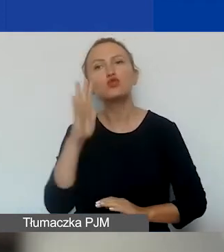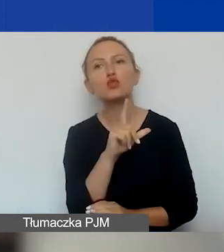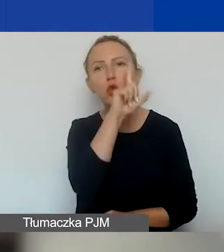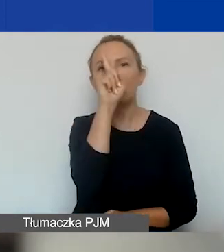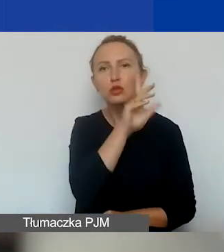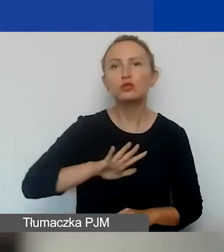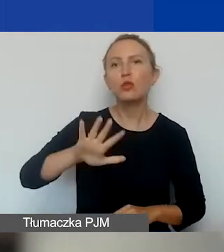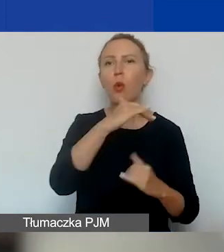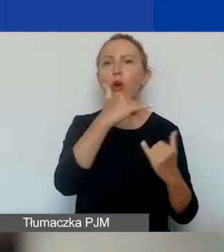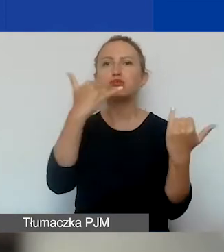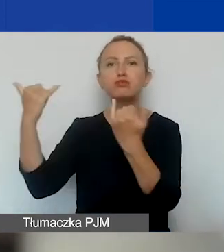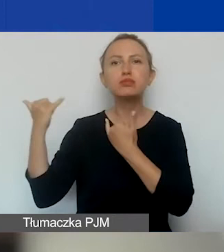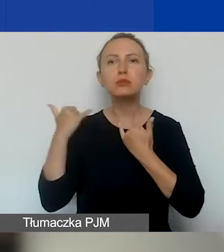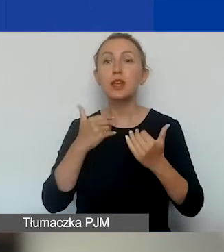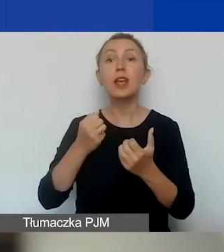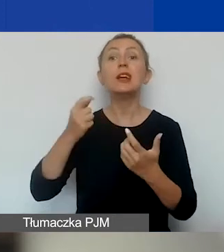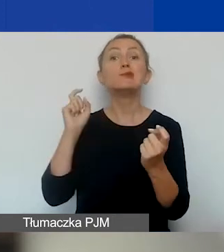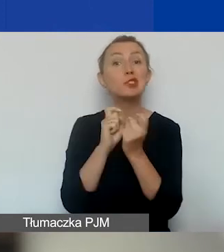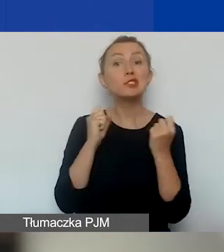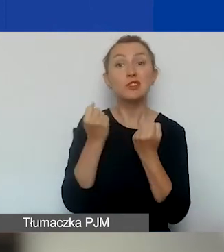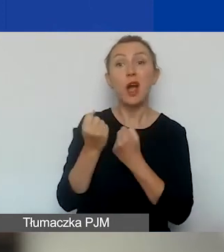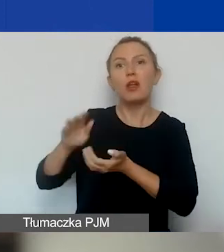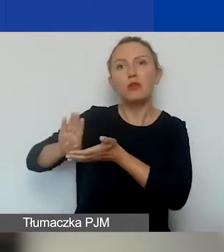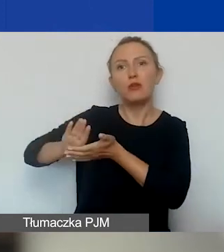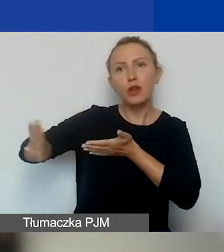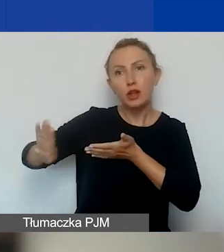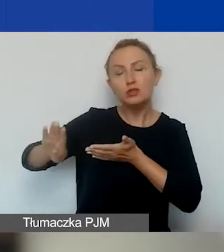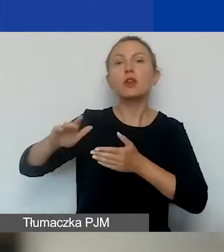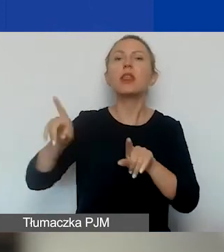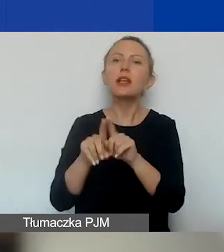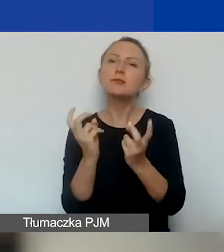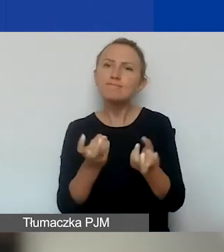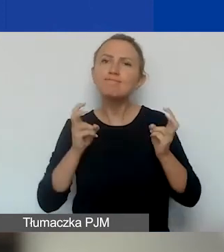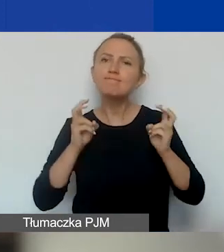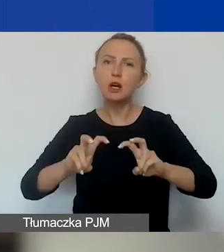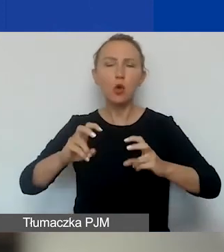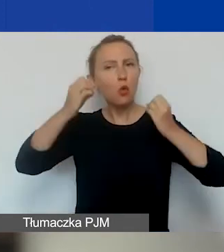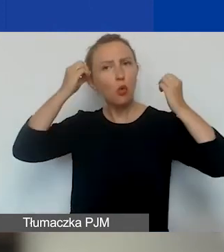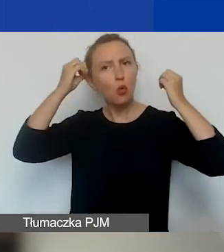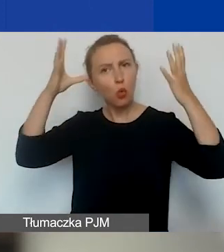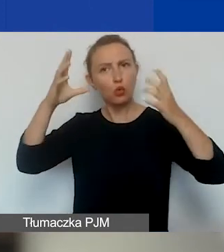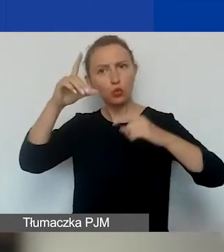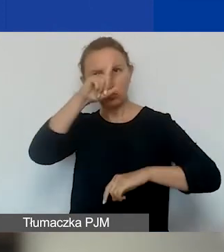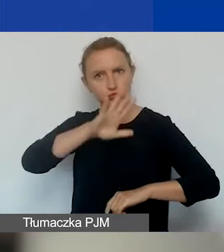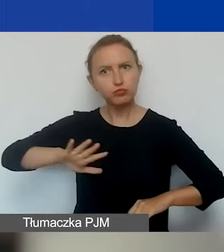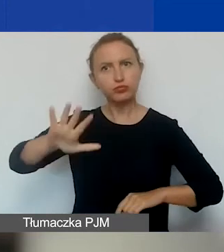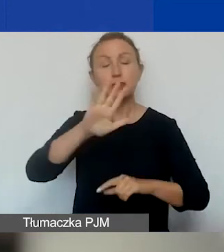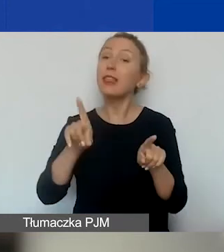i przeciwdziałania wykluczeniu oraz budowania kultury demokratycznej i zaangażowania obywatelskiego na poziomie lokalnym.